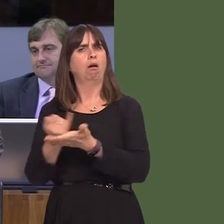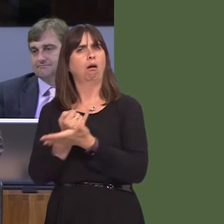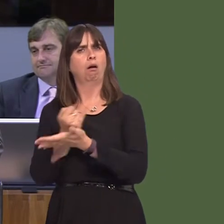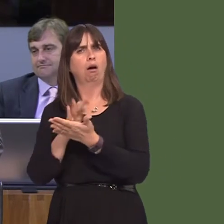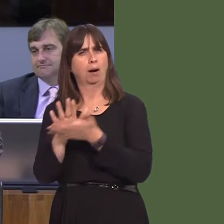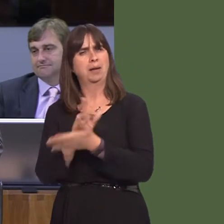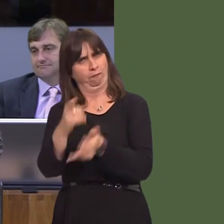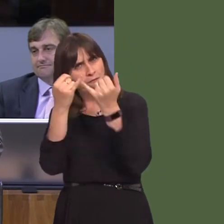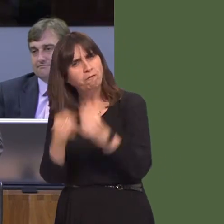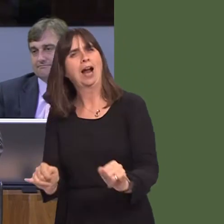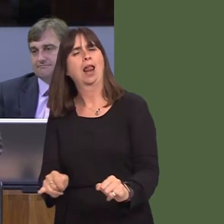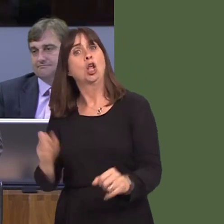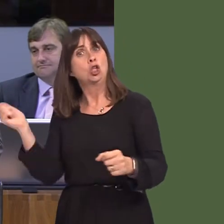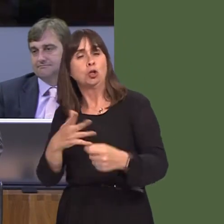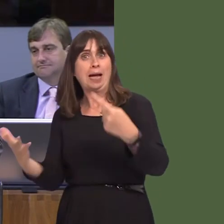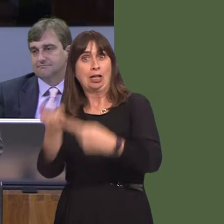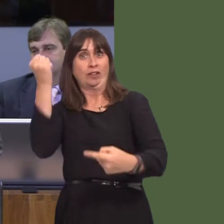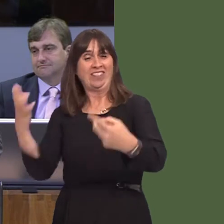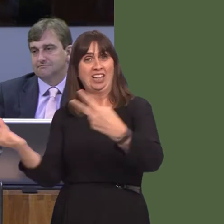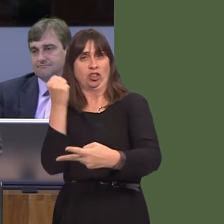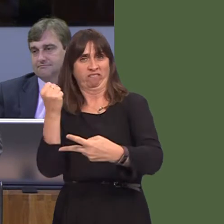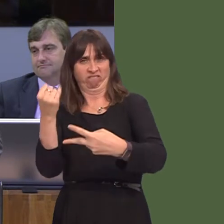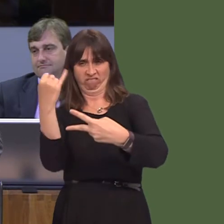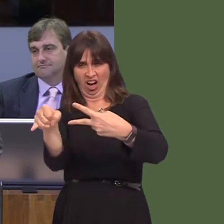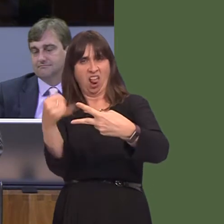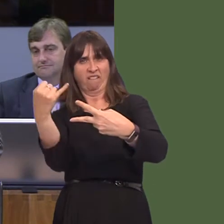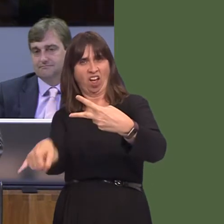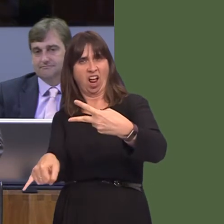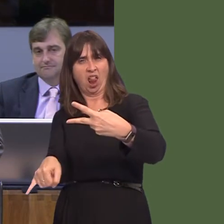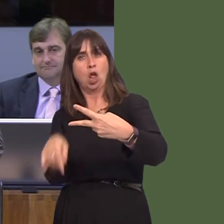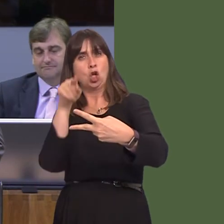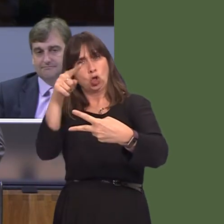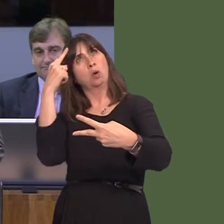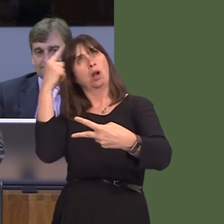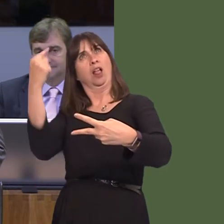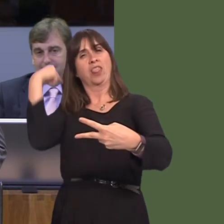you have failed to deliver any one of those targets that you set in 2014. But the point